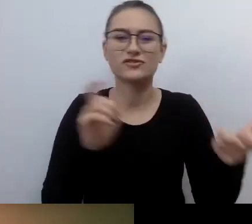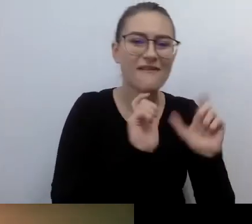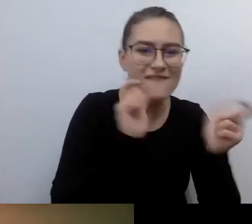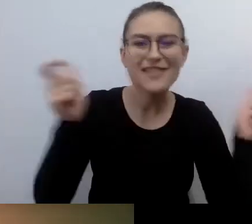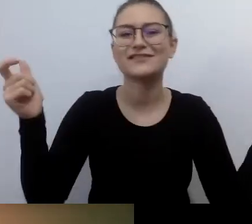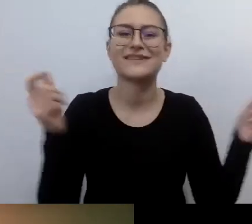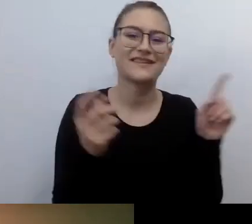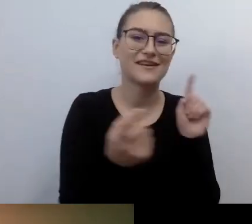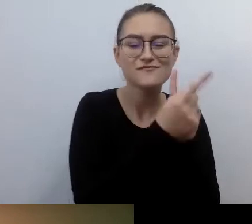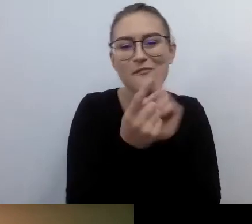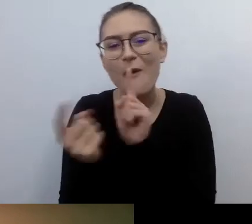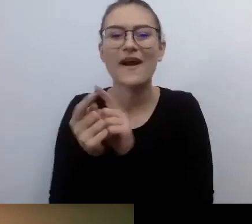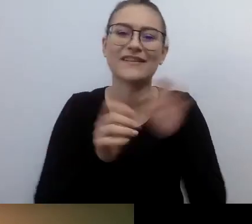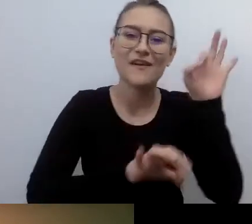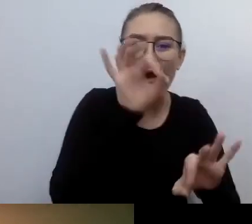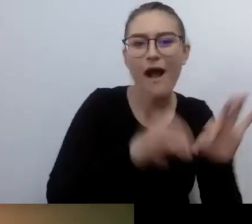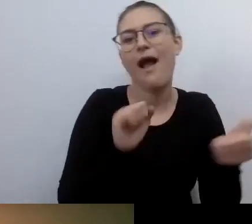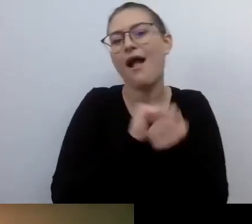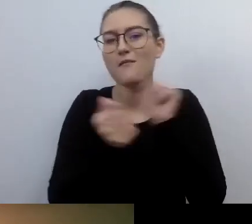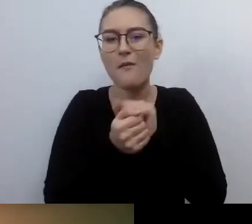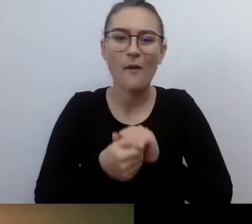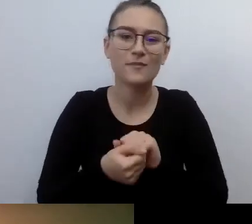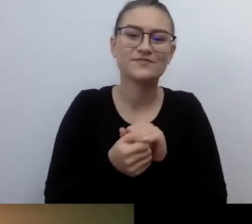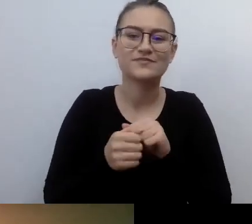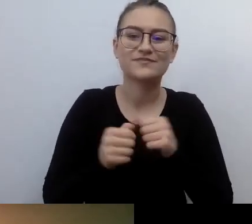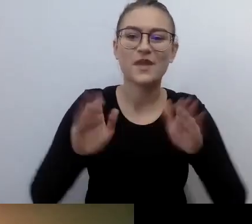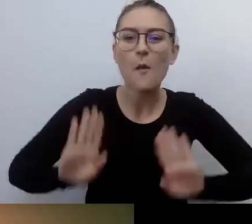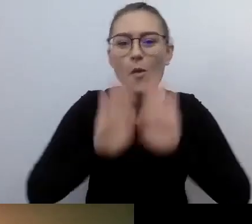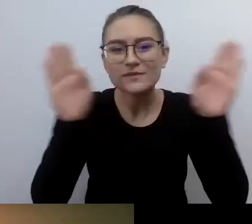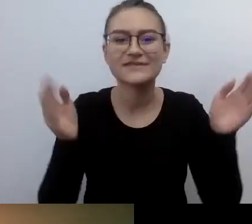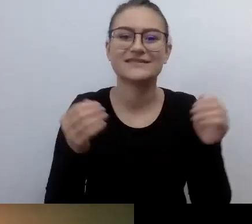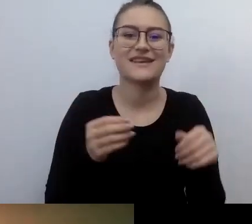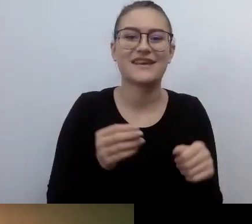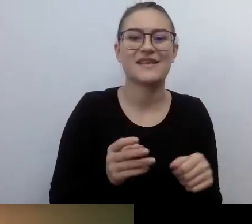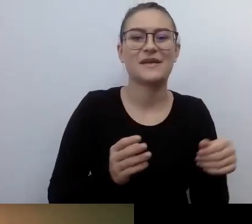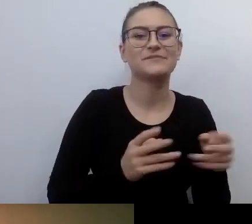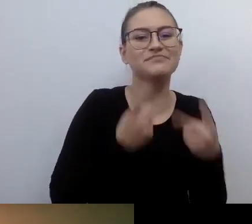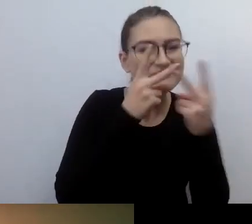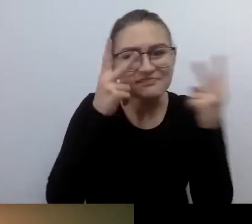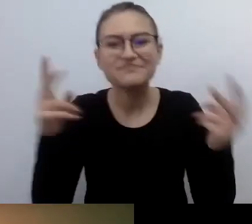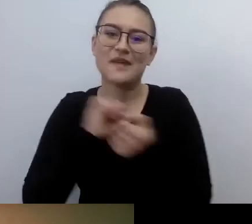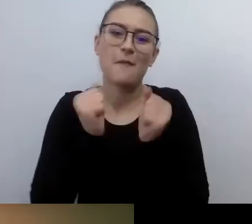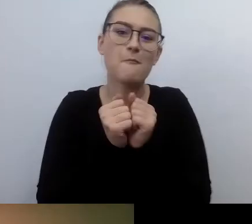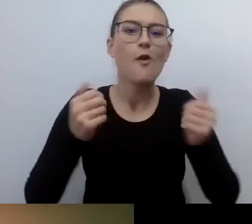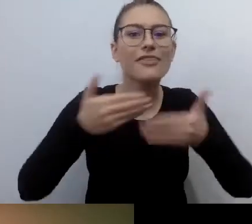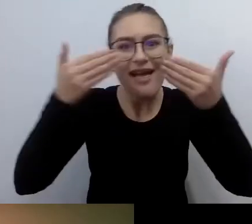Czy po prostu zwiedzać galerię, brać udział w spektaklu teatralnym, czy załatwiać sprawy w urzędzie.